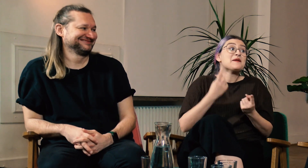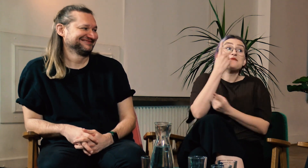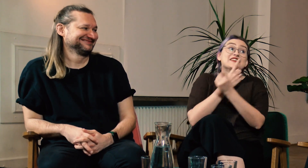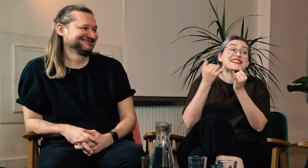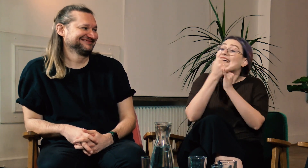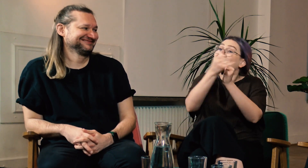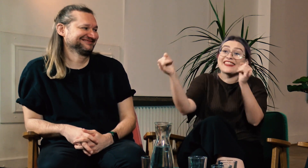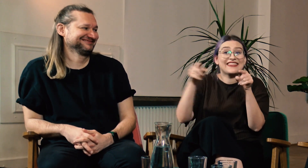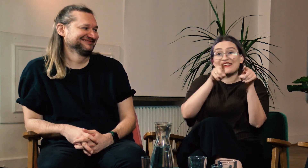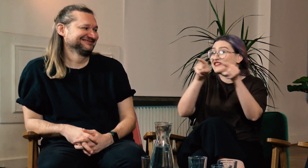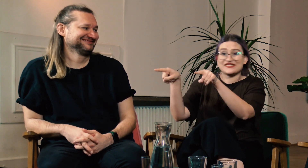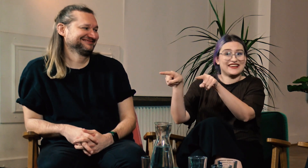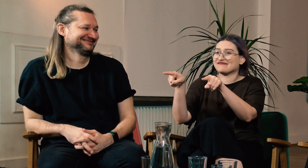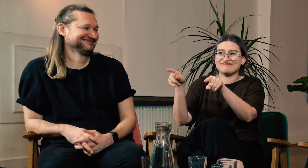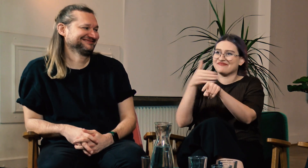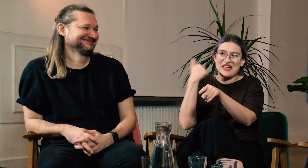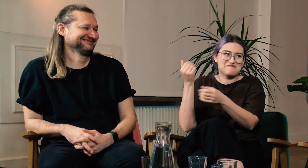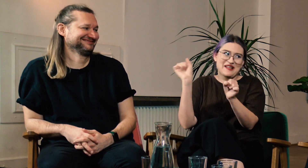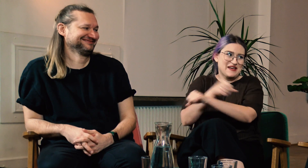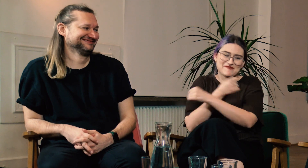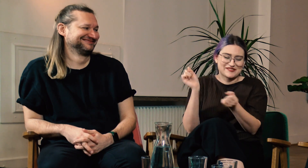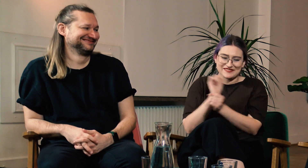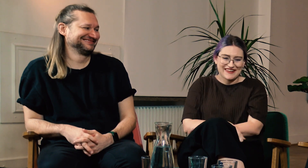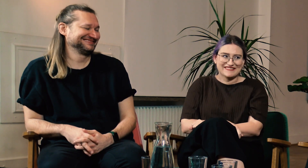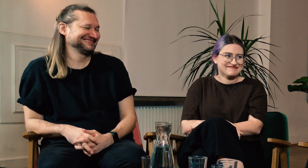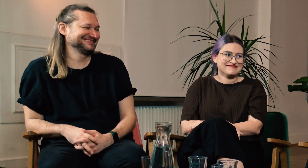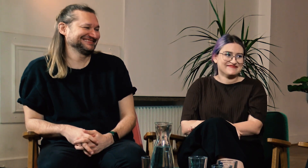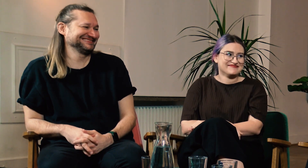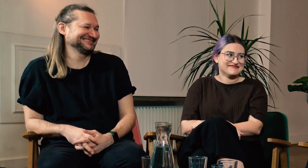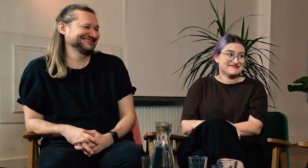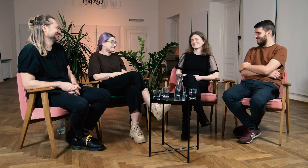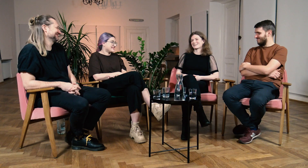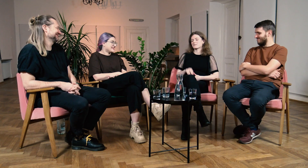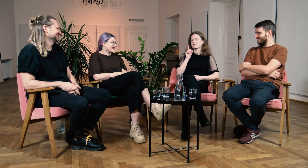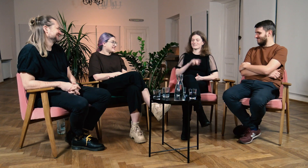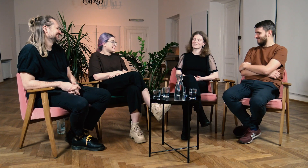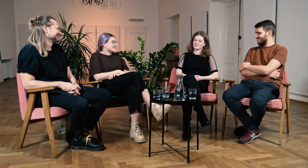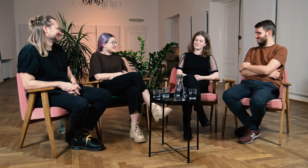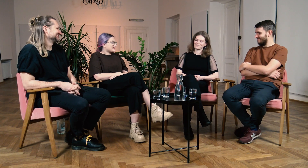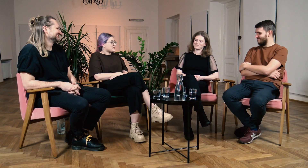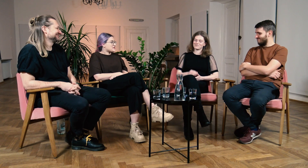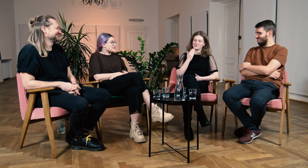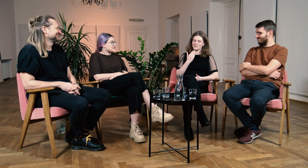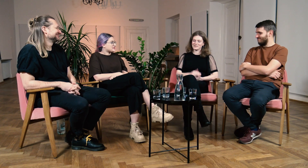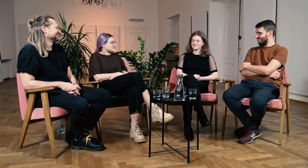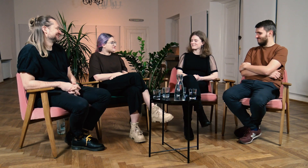Niemożliwe żeby inne kierunki tak wpływały na ludzi. B: To prawda. Dziękuję.